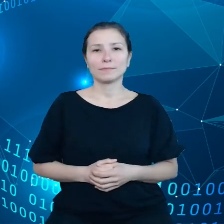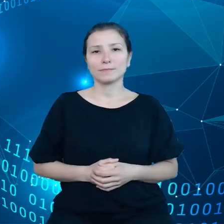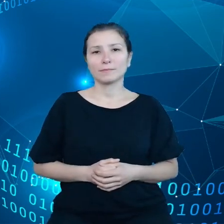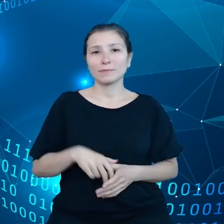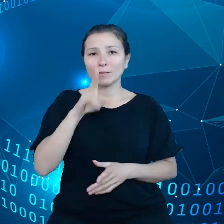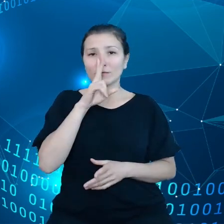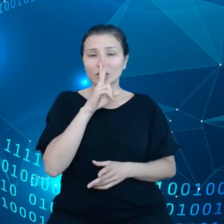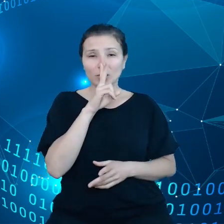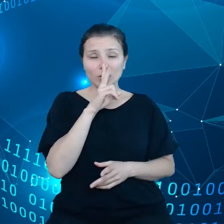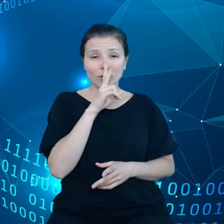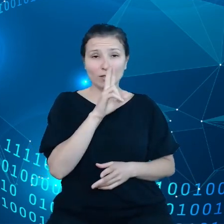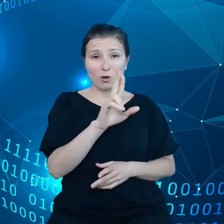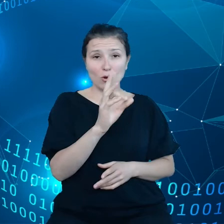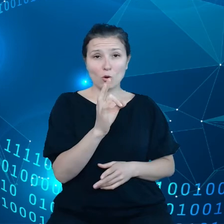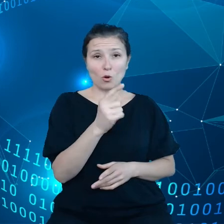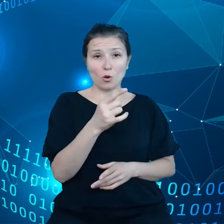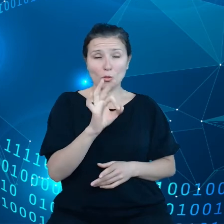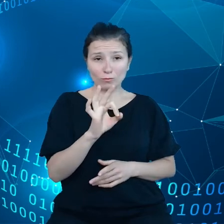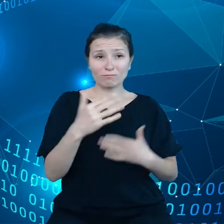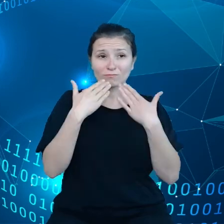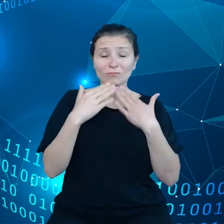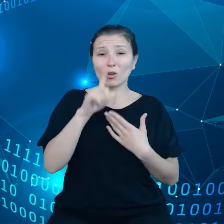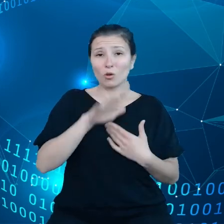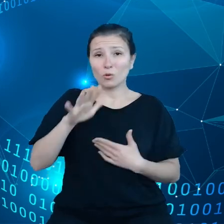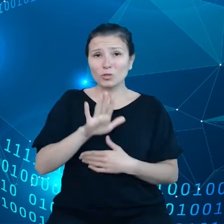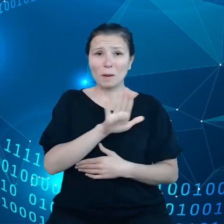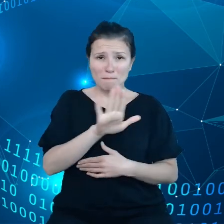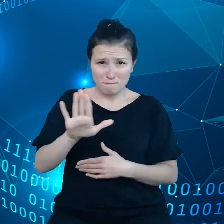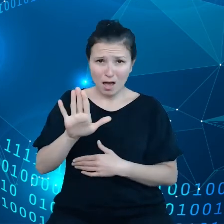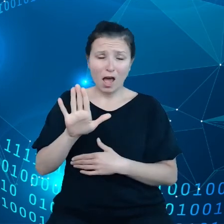ludzie uzyskali pewne prawa, one są bardzo ważne, ale to nie wystarczy.